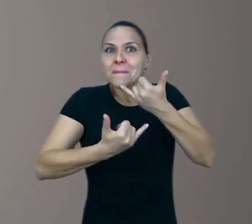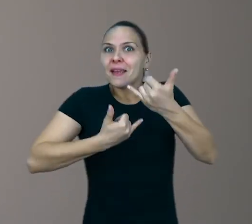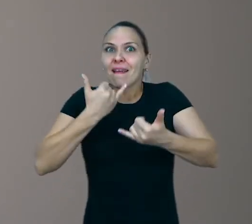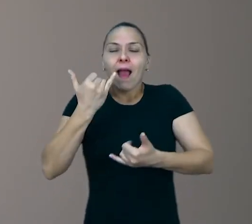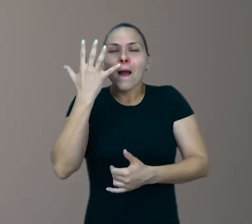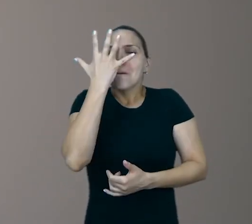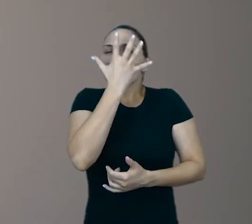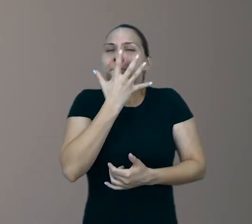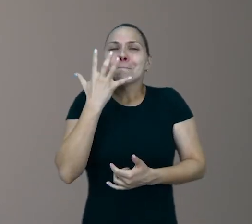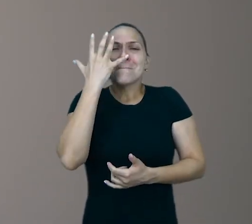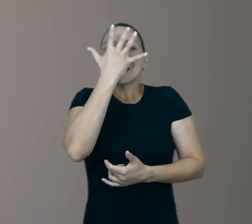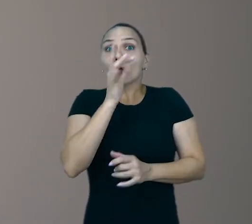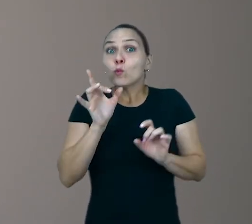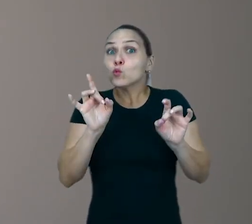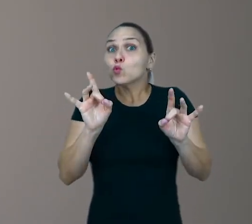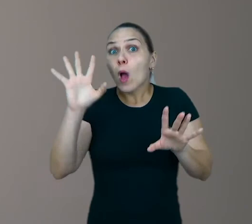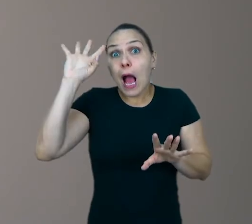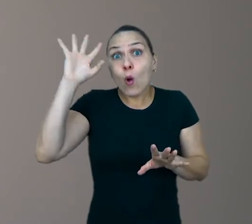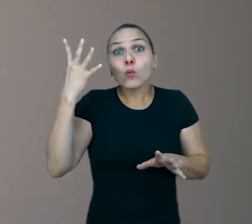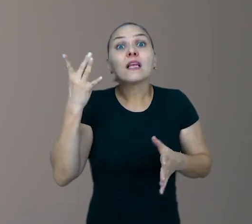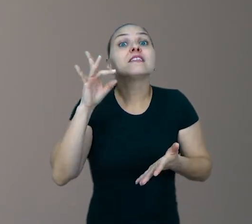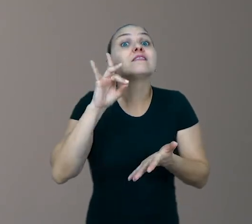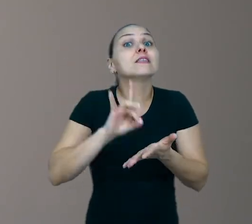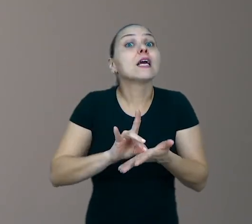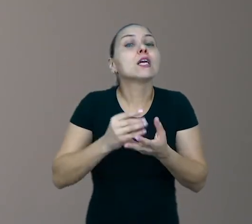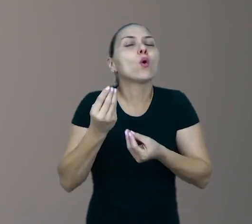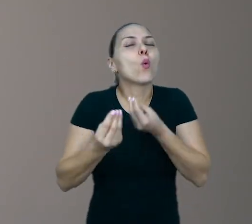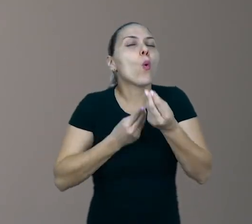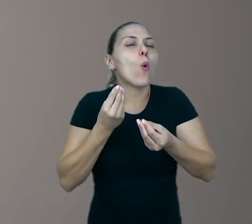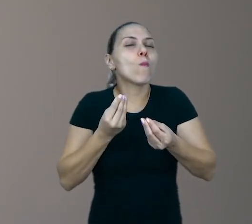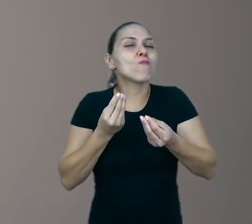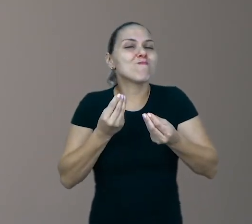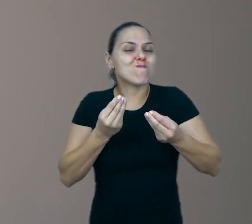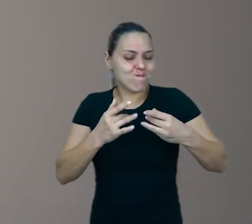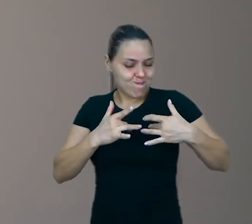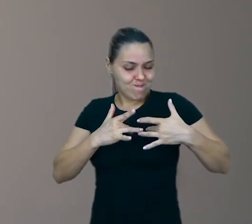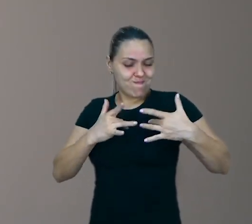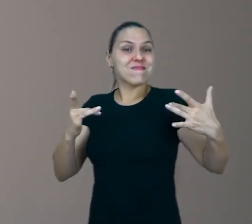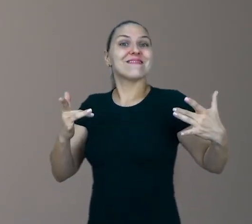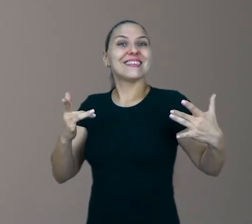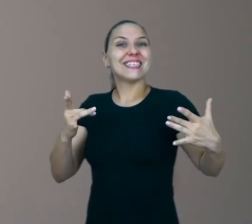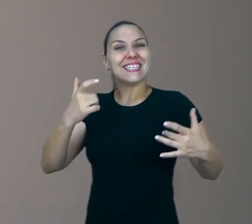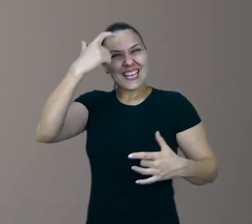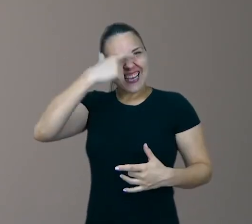Só acontece de verdade, quando a gente se entrega de corpo e alma. É isso.